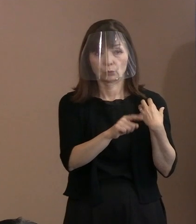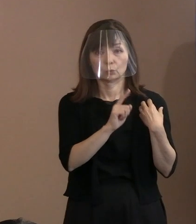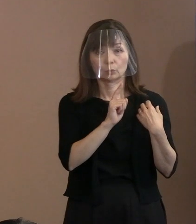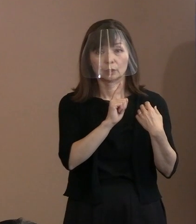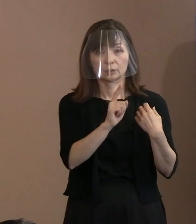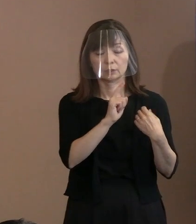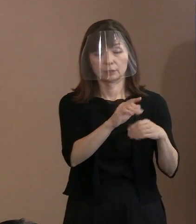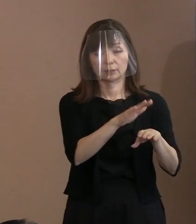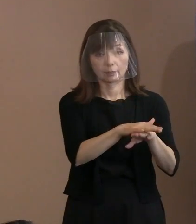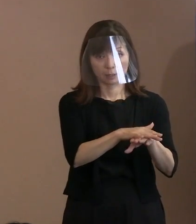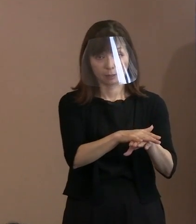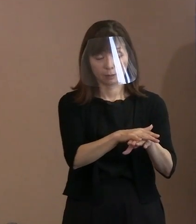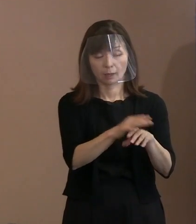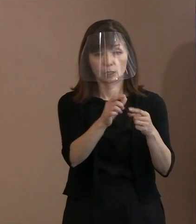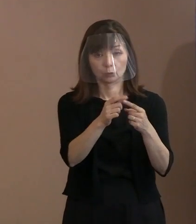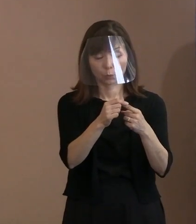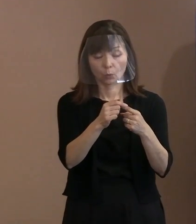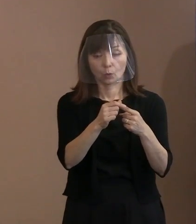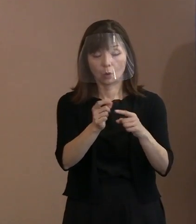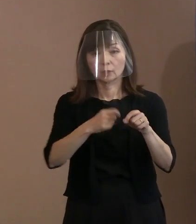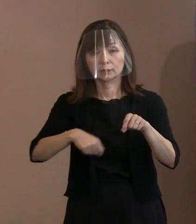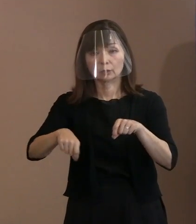逆にロシア側が言っています､